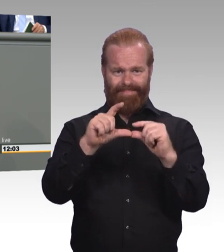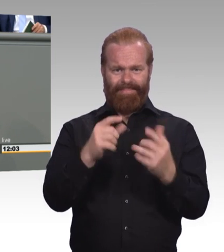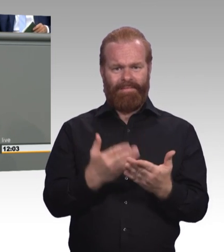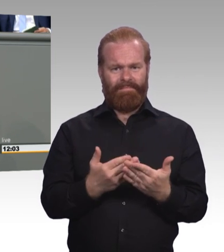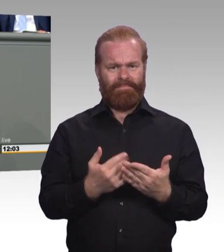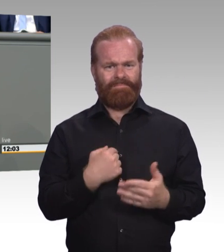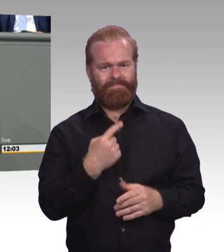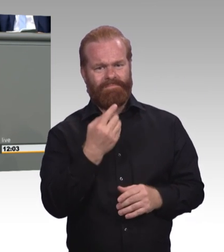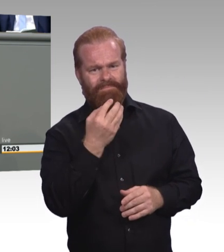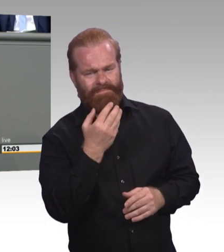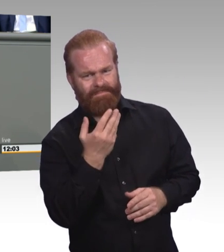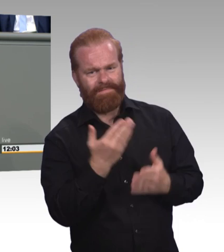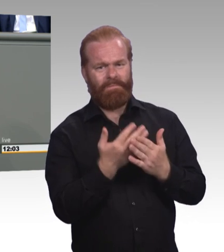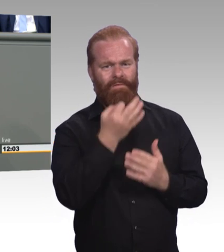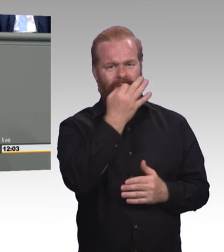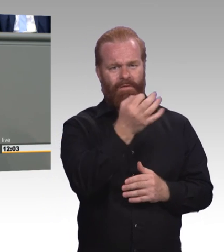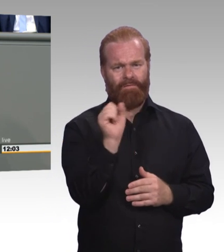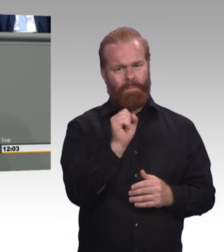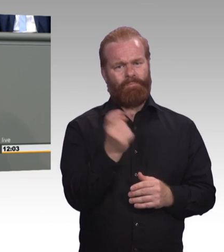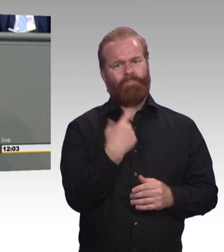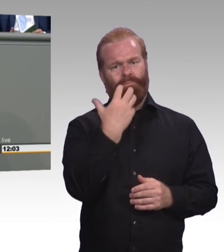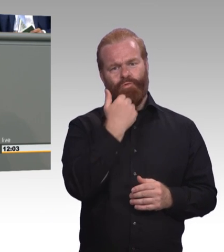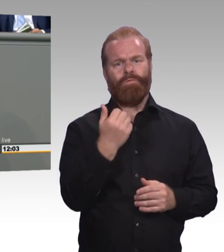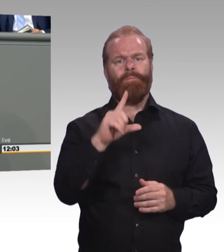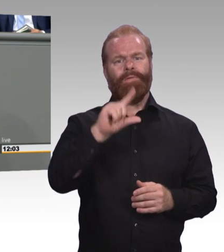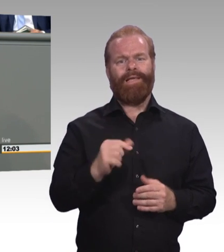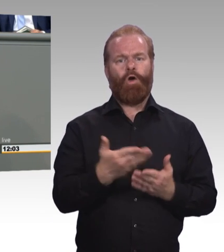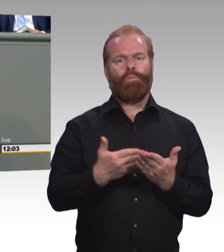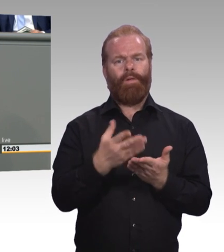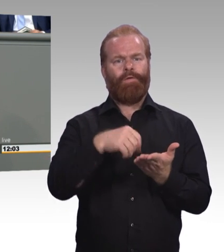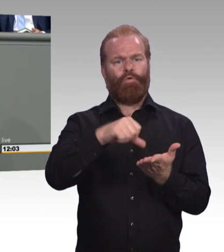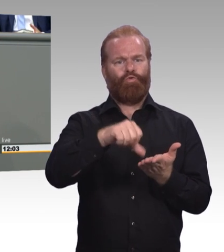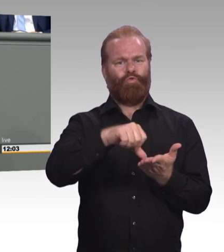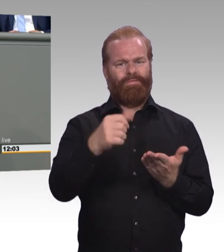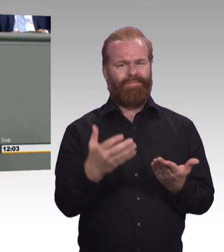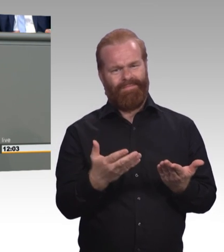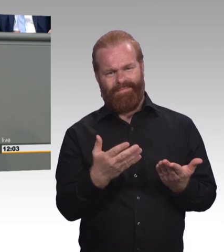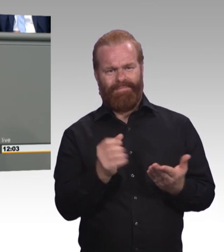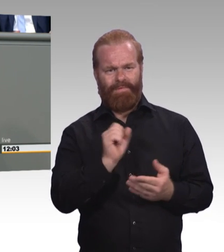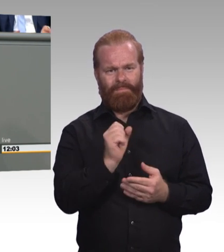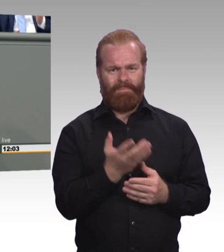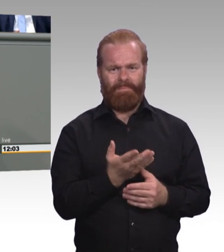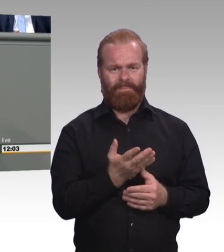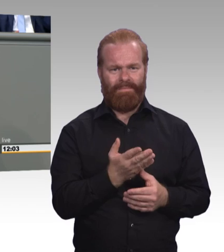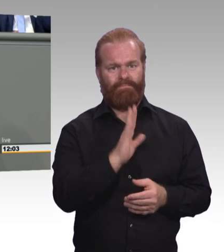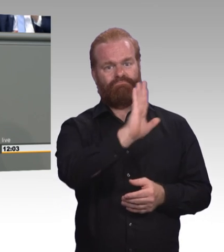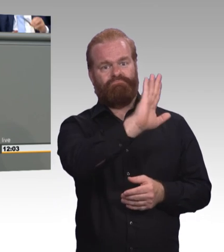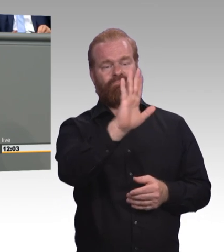und auch die Attraktivität zu erhöhen. Ich glaube nicht, dass dieser Betrag dazu führen wird. Das kann ich Ihnen voraussagen.